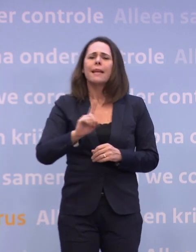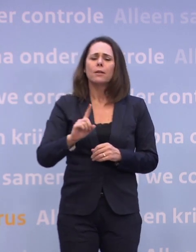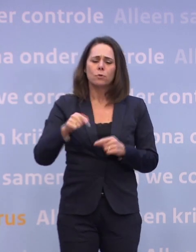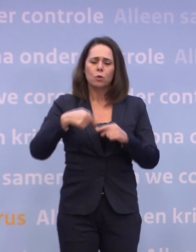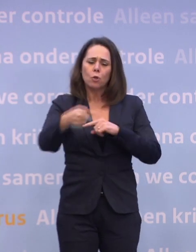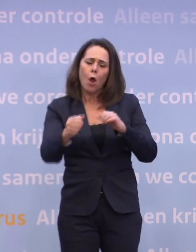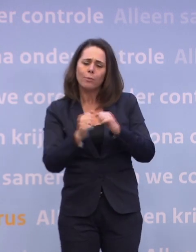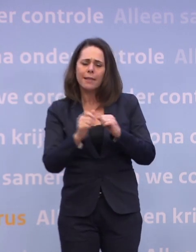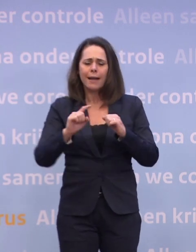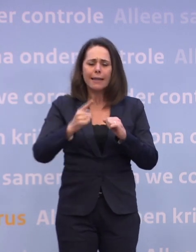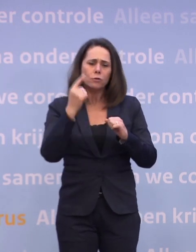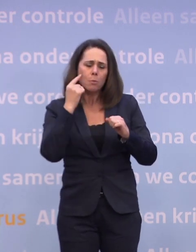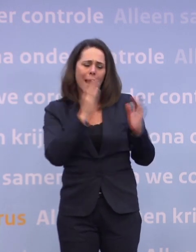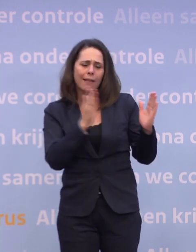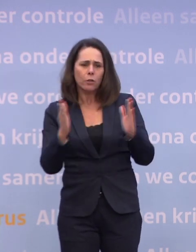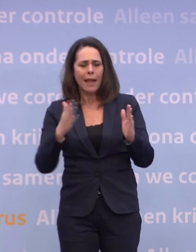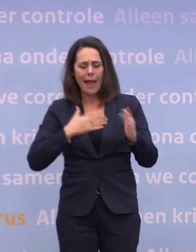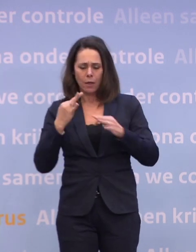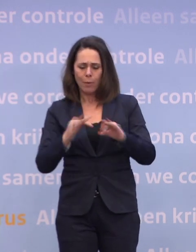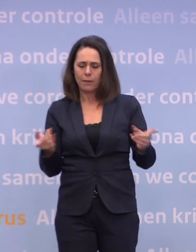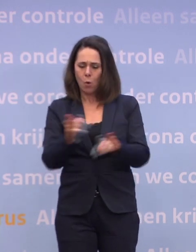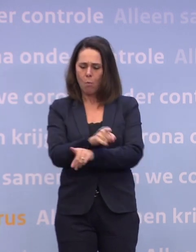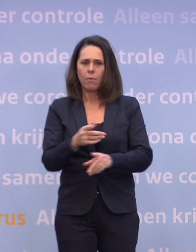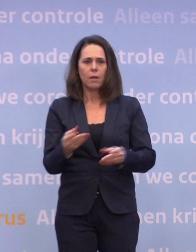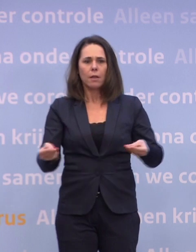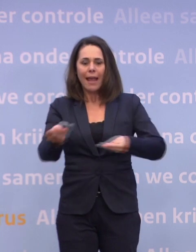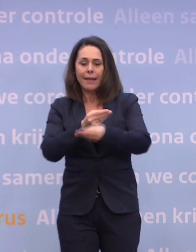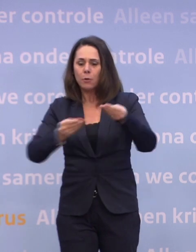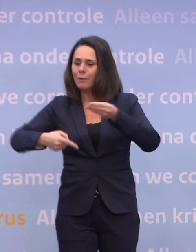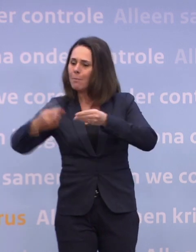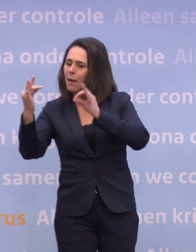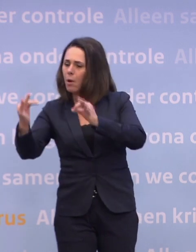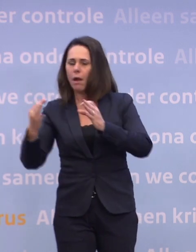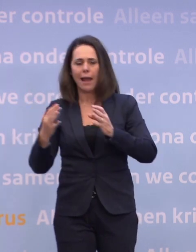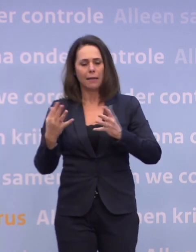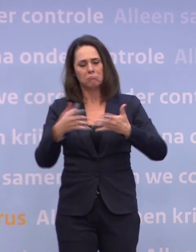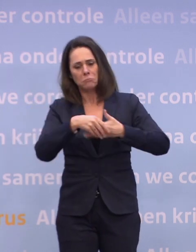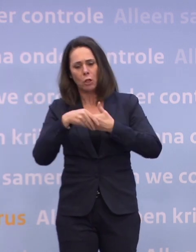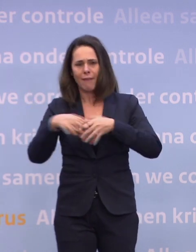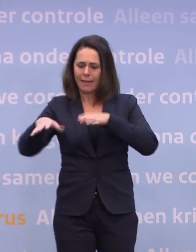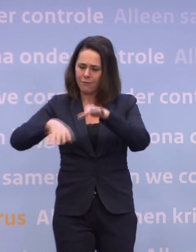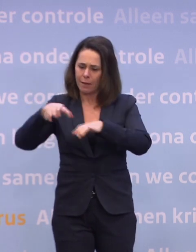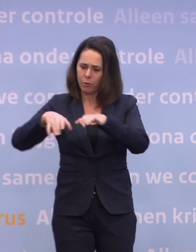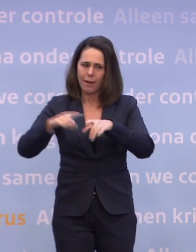...uw eigen beleid omdraaien en zeggen: de economie wordt weer veel belangrijker... ...pak 'm beet vanaf februari/maart als we de meest kwetsbaren hebben gevaccineerd?